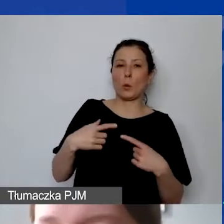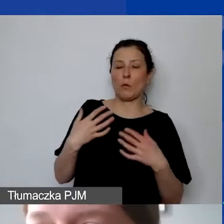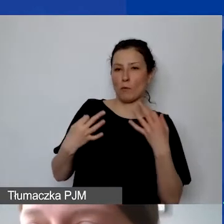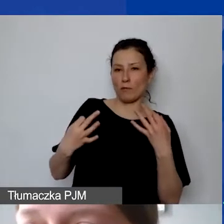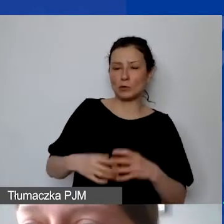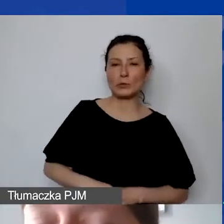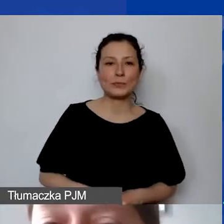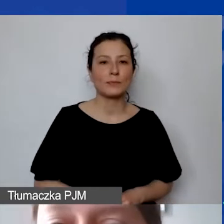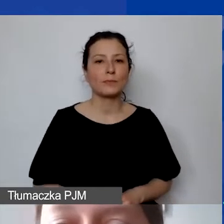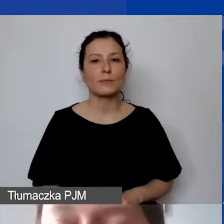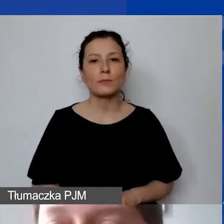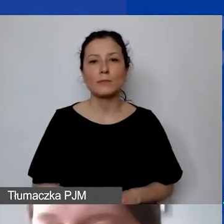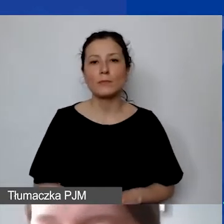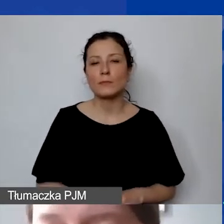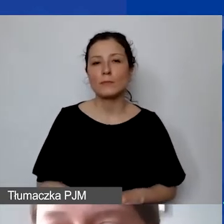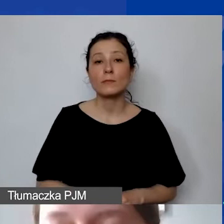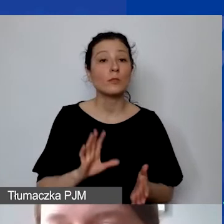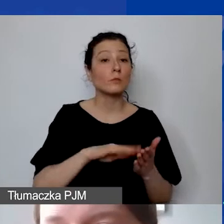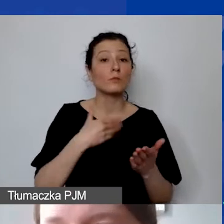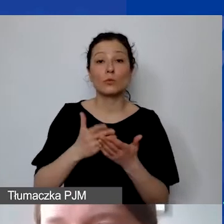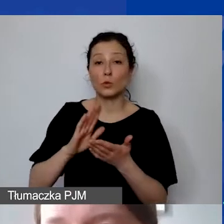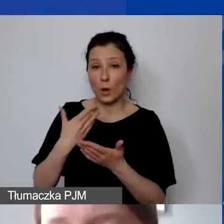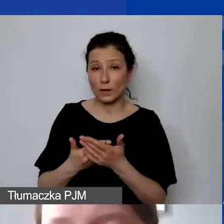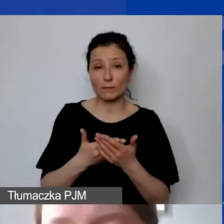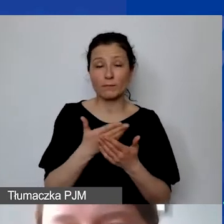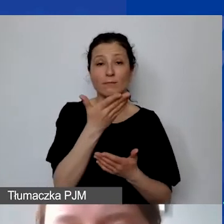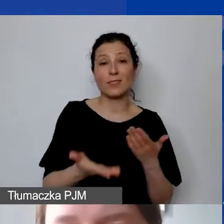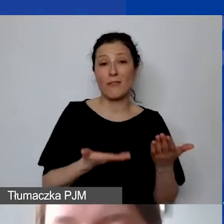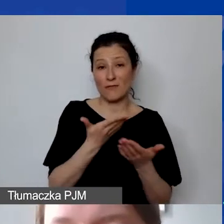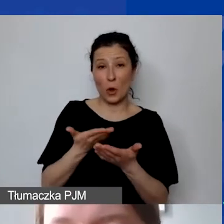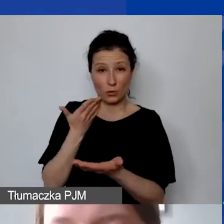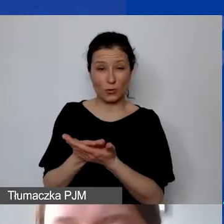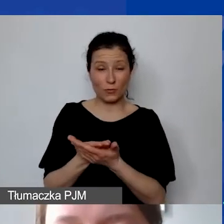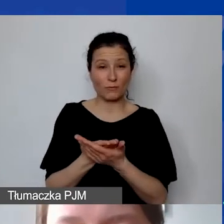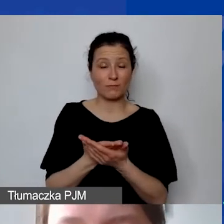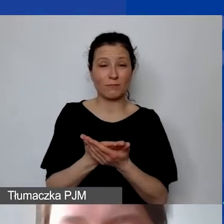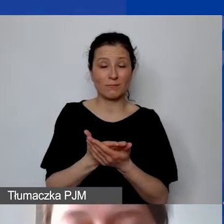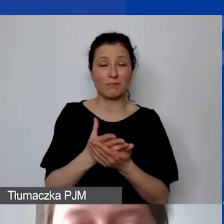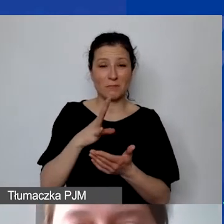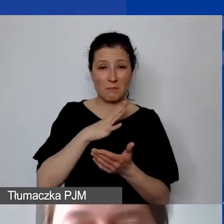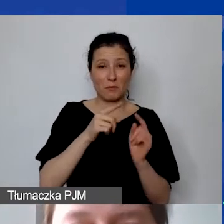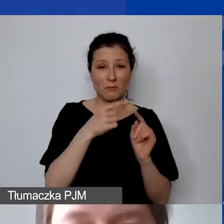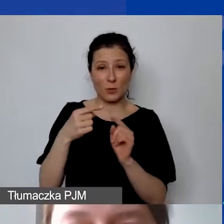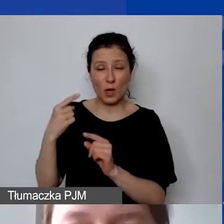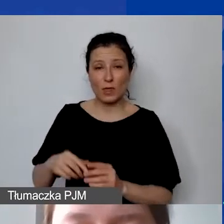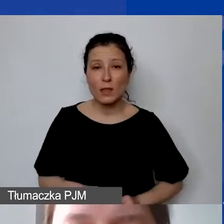To są przykłady z wniosków, które do nas trafiły na różnym etapie.